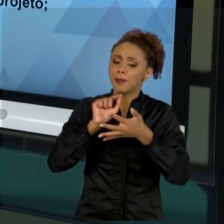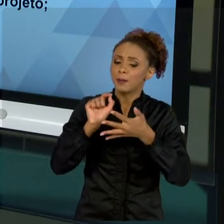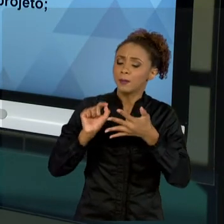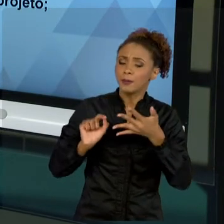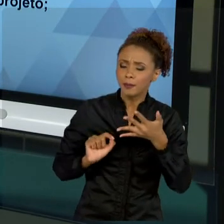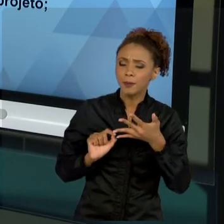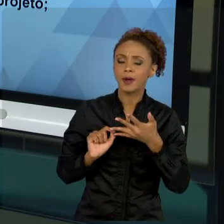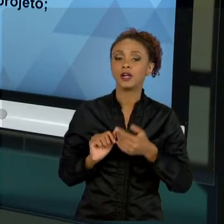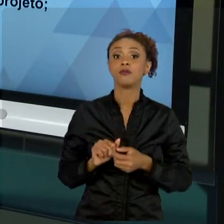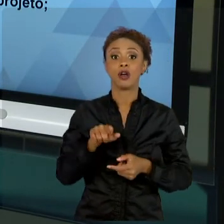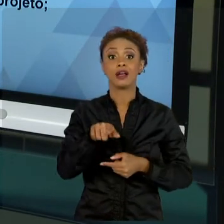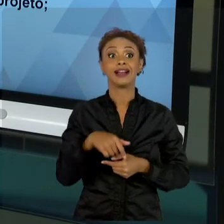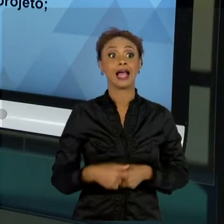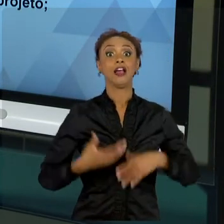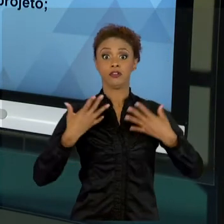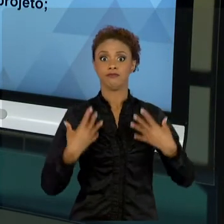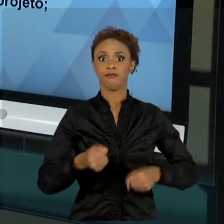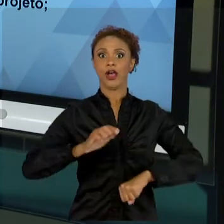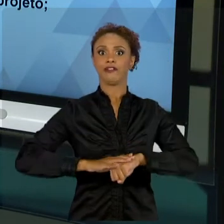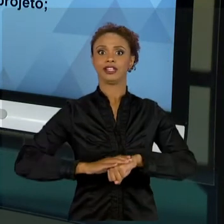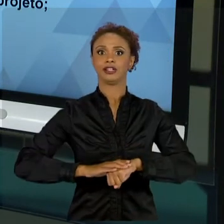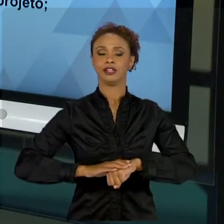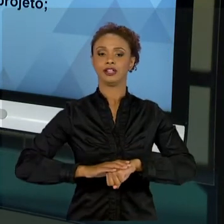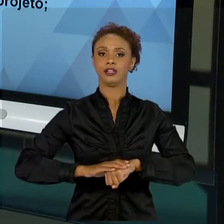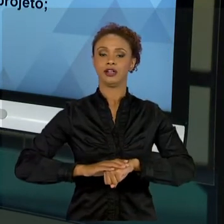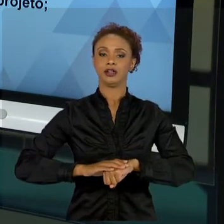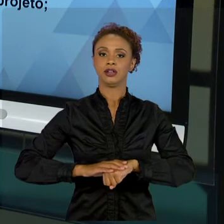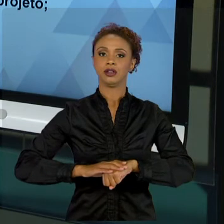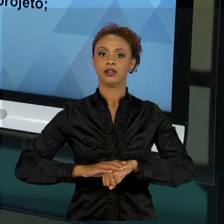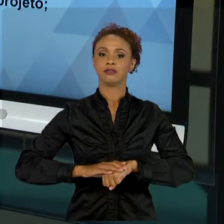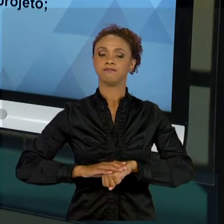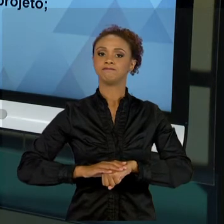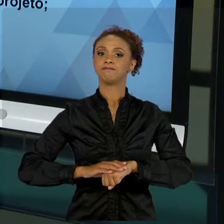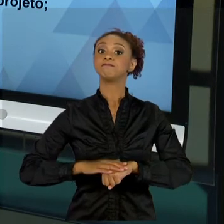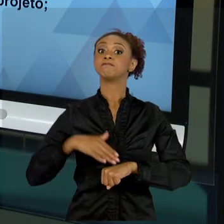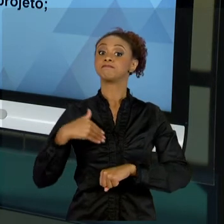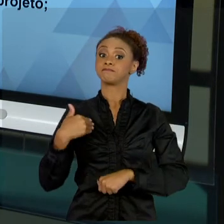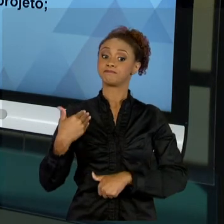FAZER". AÍ CHEGA UM OUTRO PROJETO, VOCÊ DIZ